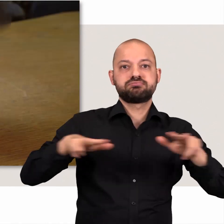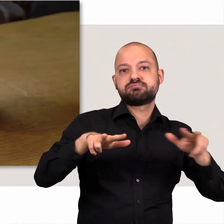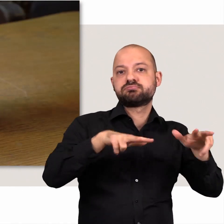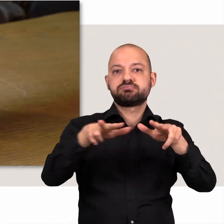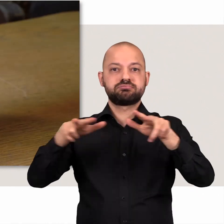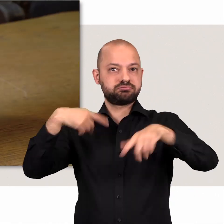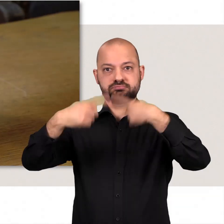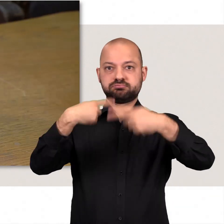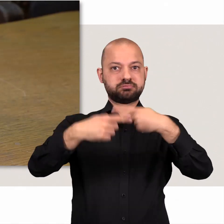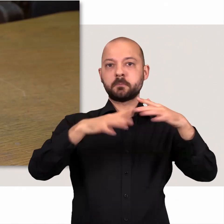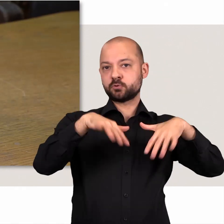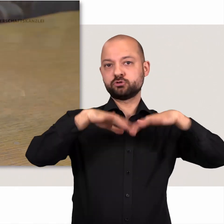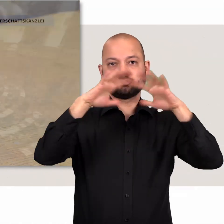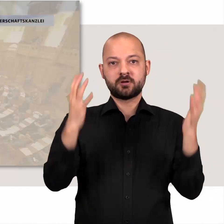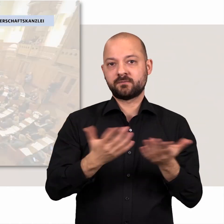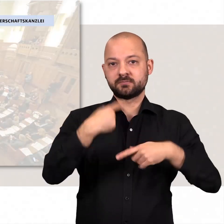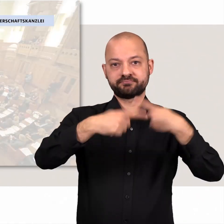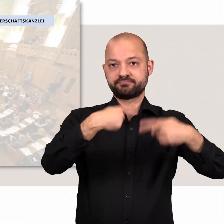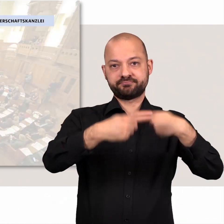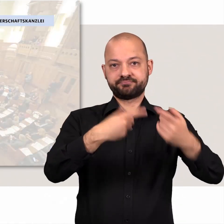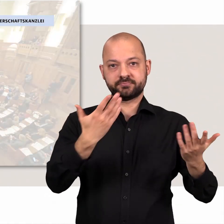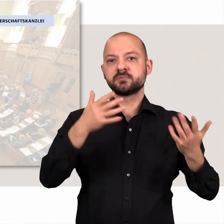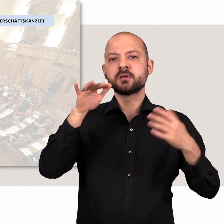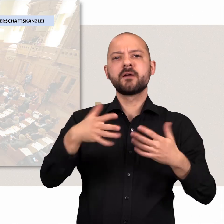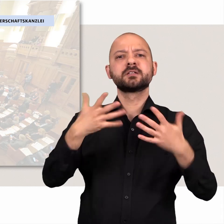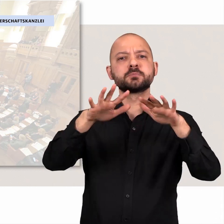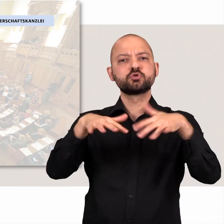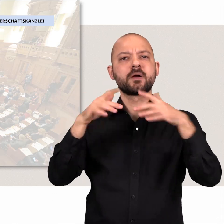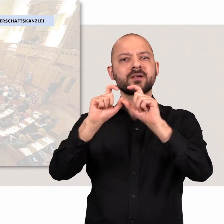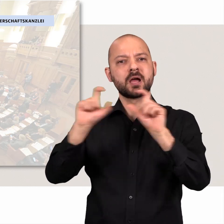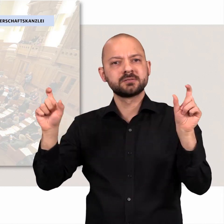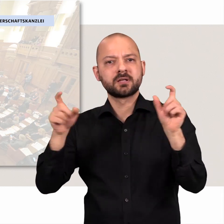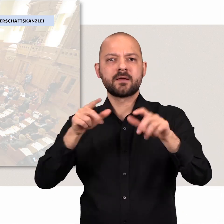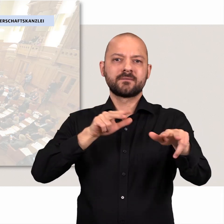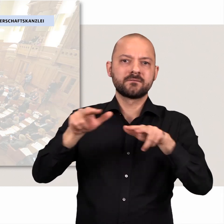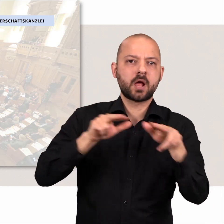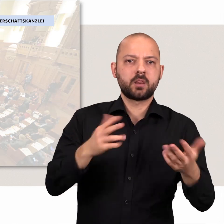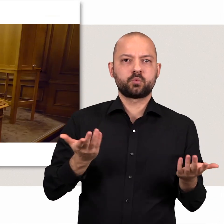Der laufende Betrieb der Bürgerschaft wird durch die Bürgerschaftskanzlei, die Verwaltung, gewährleistet.